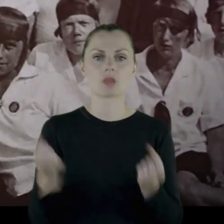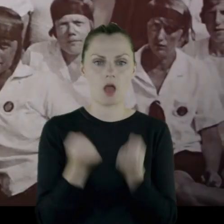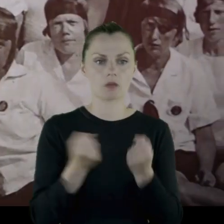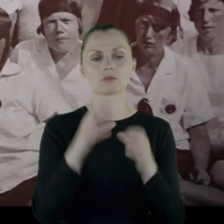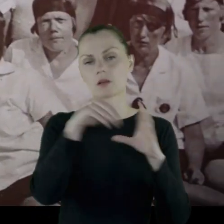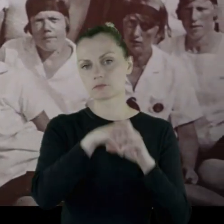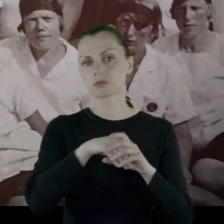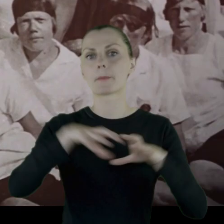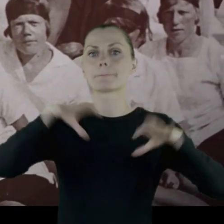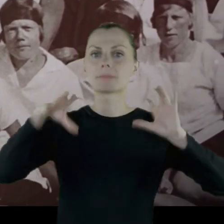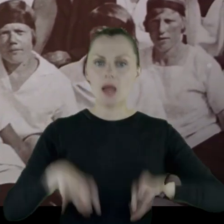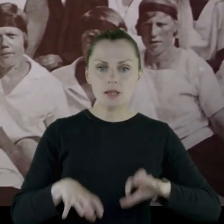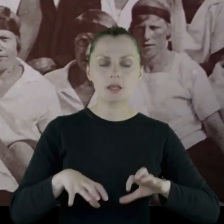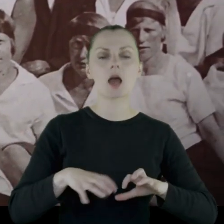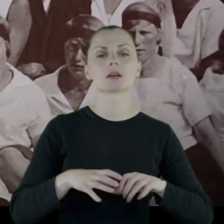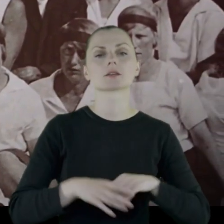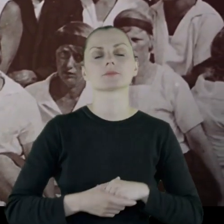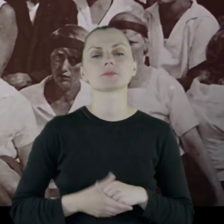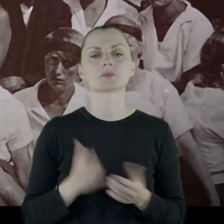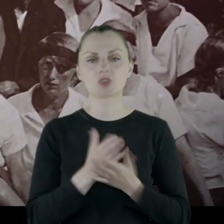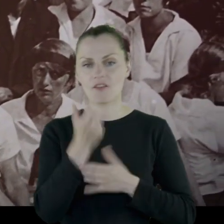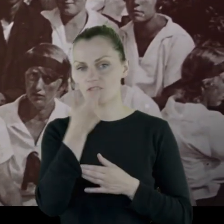Przez wiele lat jest prezesem tego Gniazda.